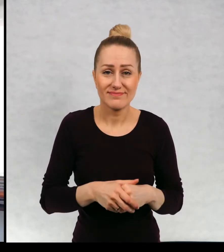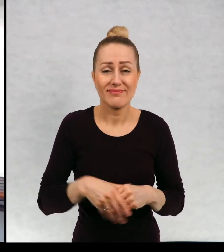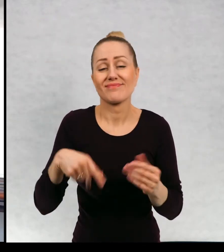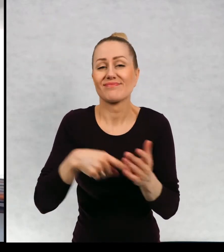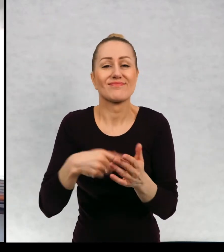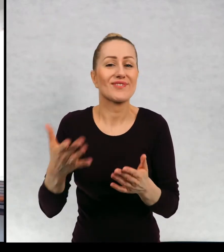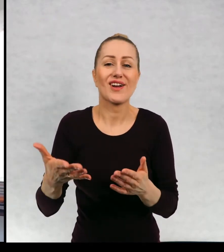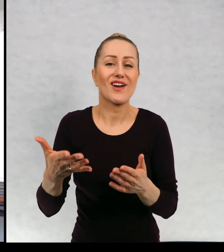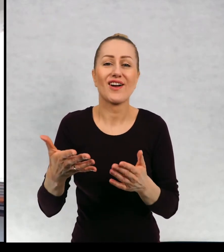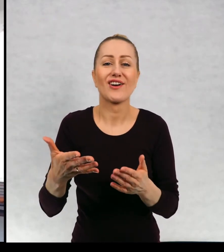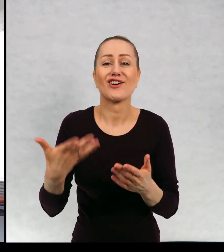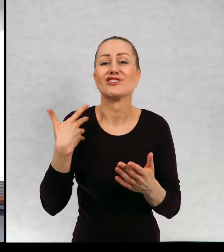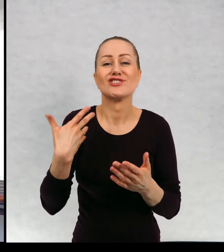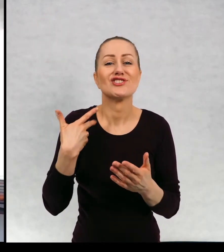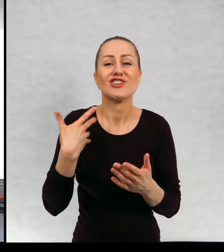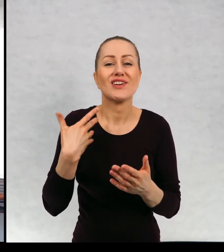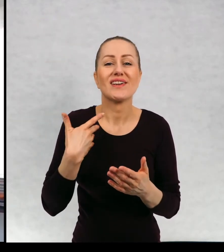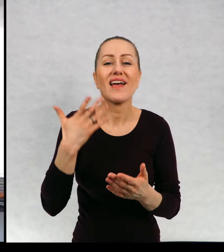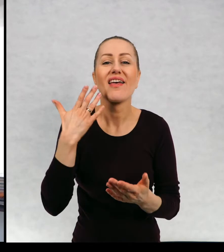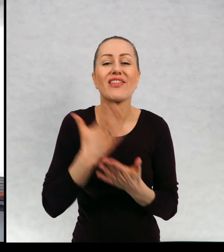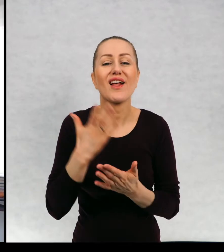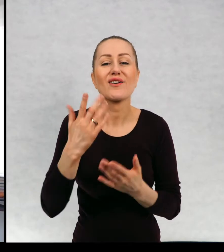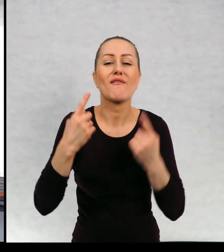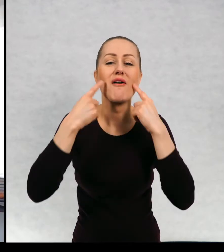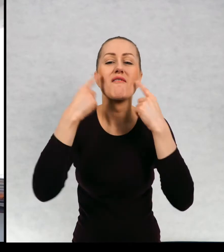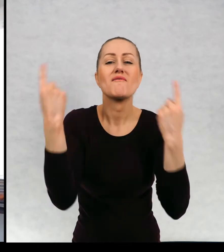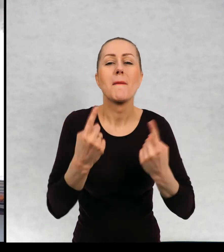i żyje jedynie w wieczorynkach wraz kotem, miśkiem.